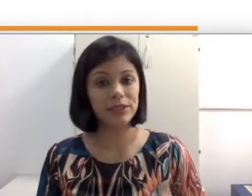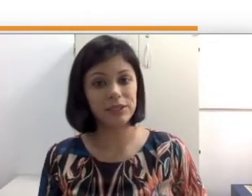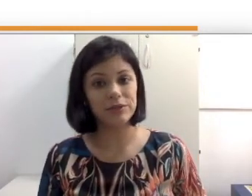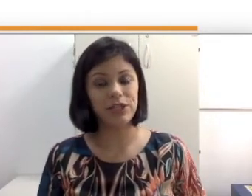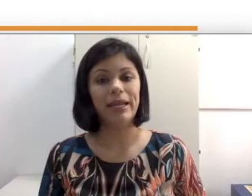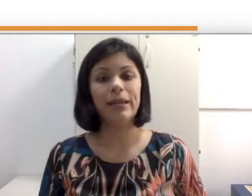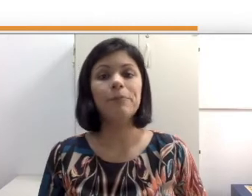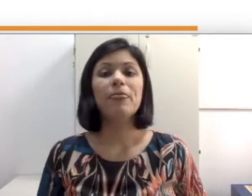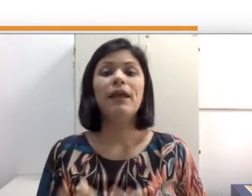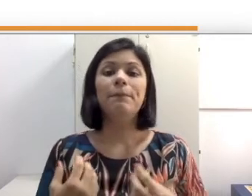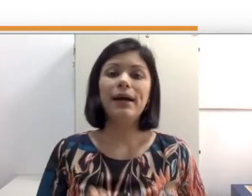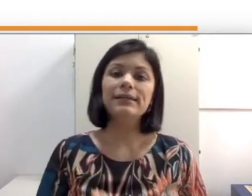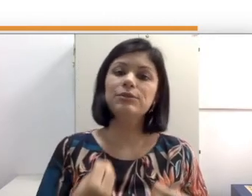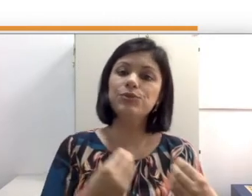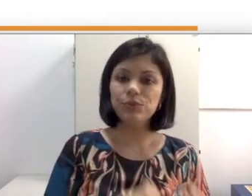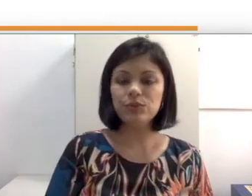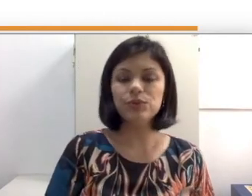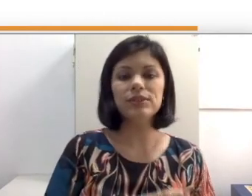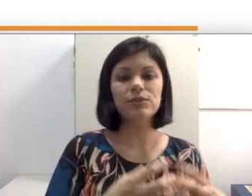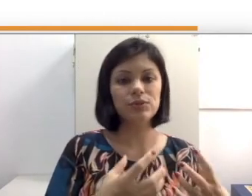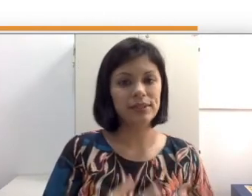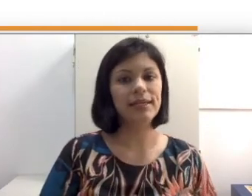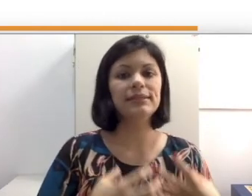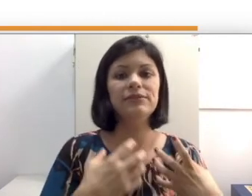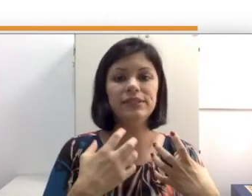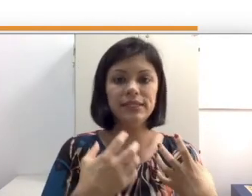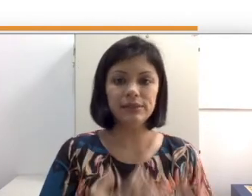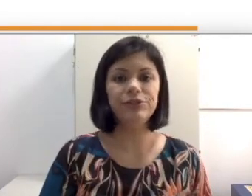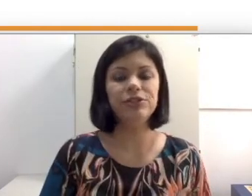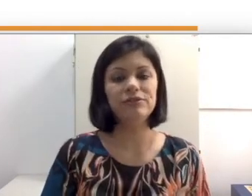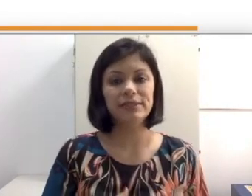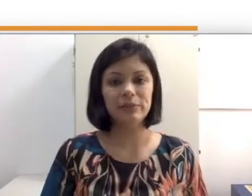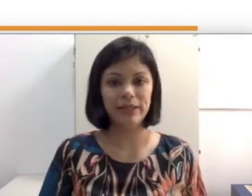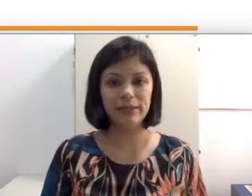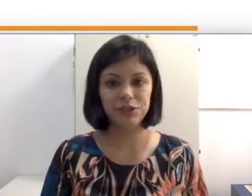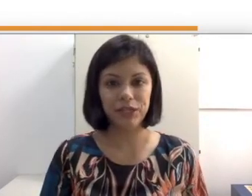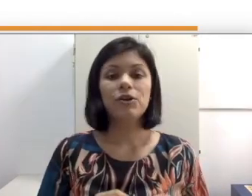é uma comunidade transgênera, mas que os surdos, a surdez também é heterogênea.